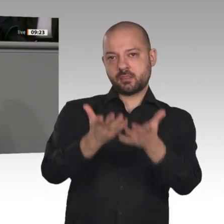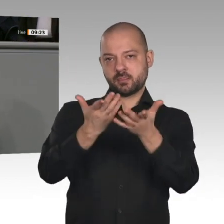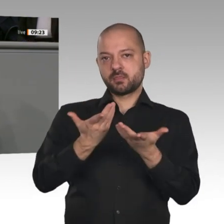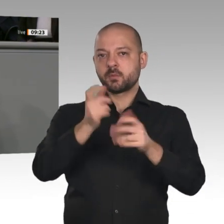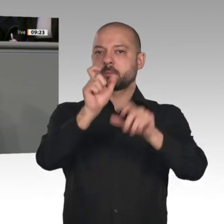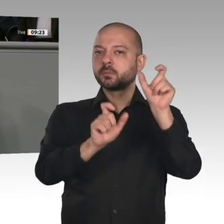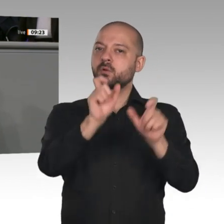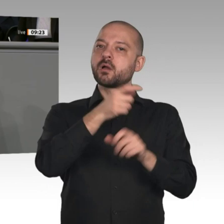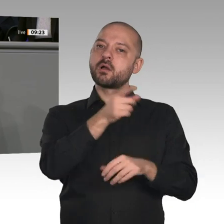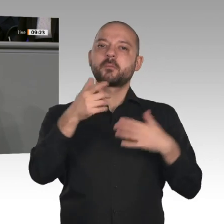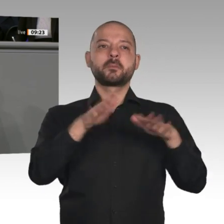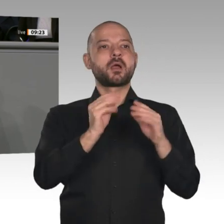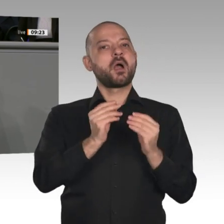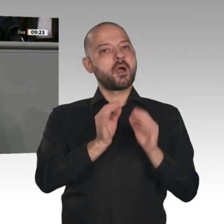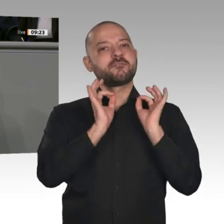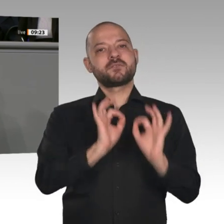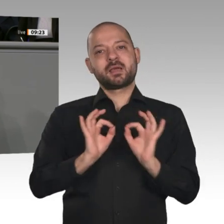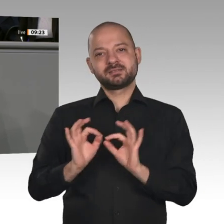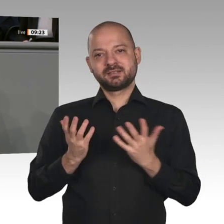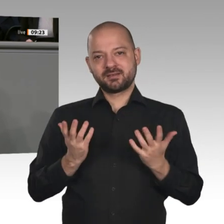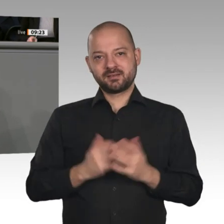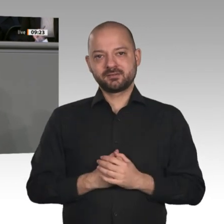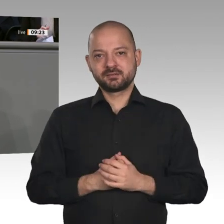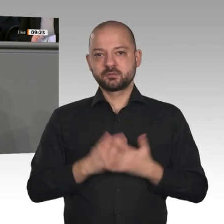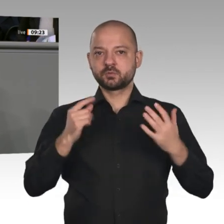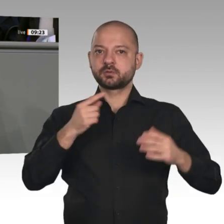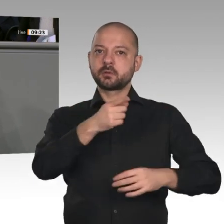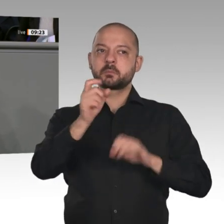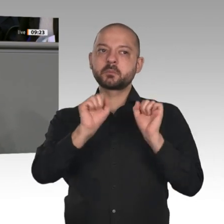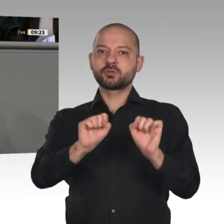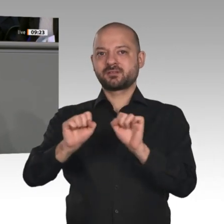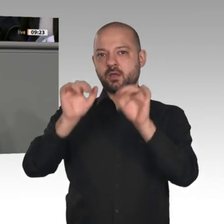Mit dem Strukturstärkungsgesetz für die Kohlereviere